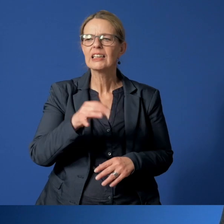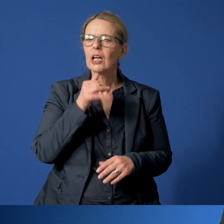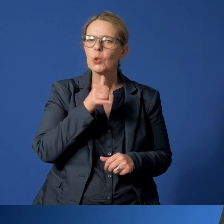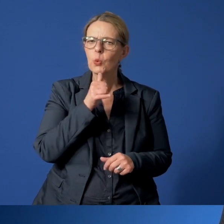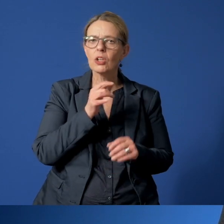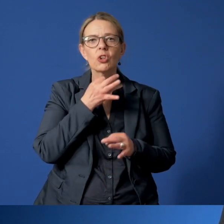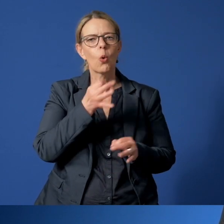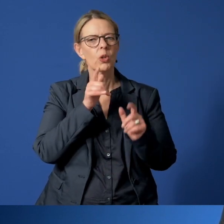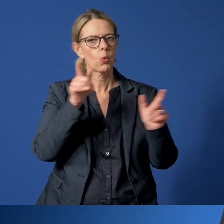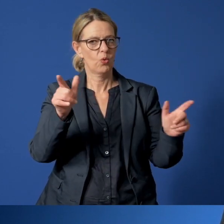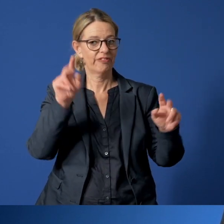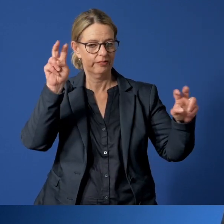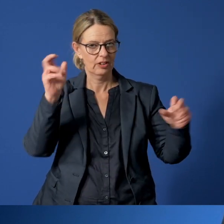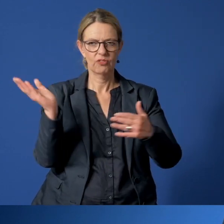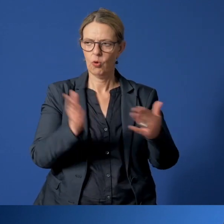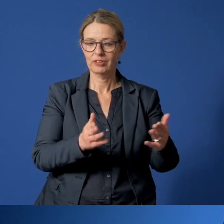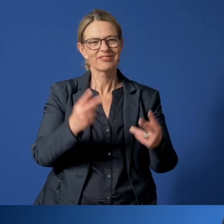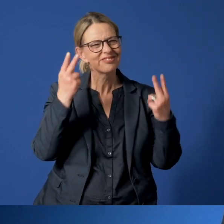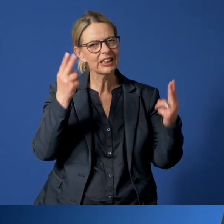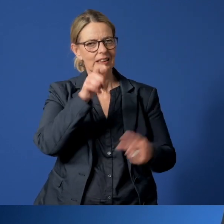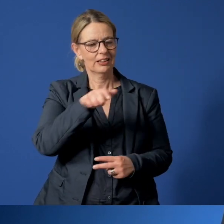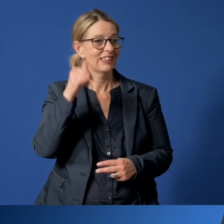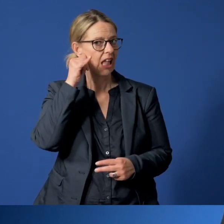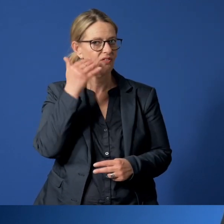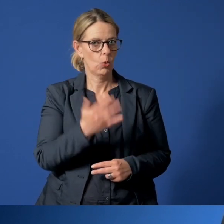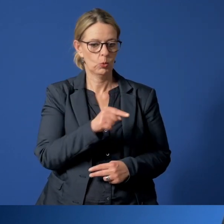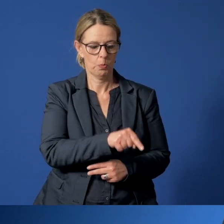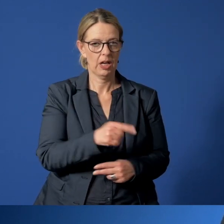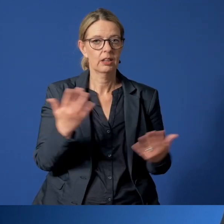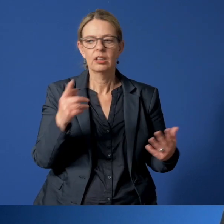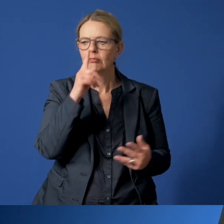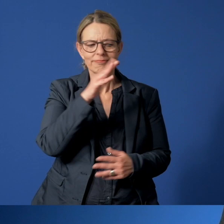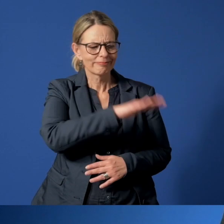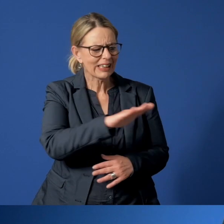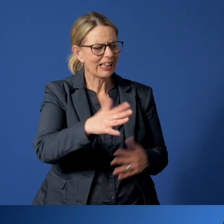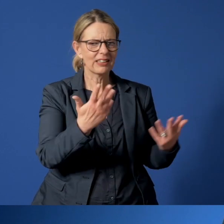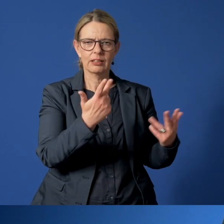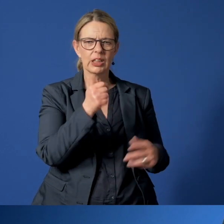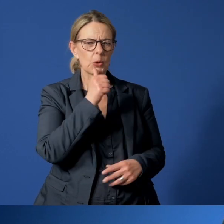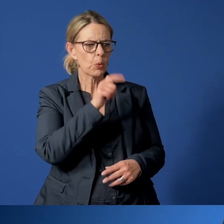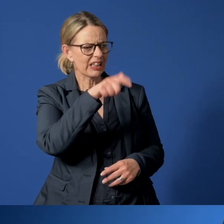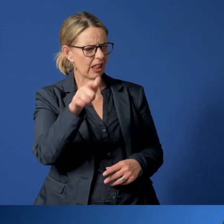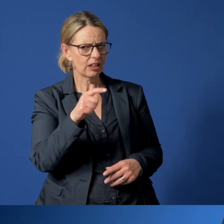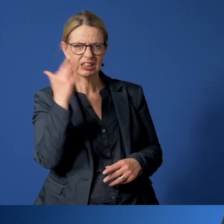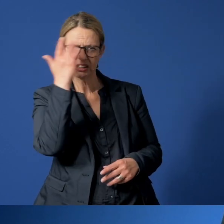die wichtigste Telefonnummer für Essenerinnen und Essener, wenn man sich um ein Kind oder um einen Jugendlichen Sorgen macht.